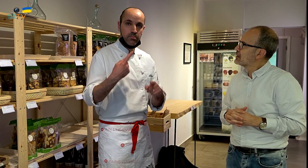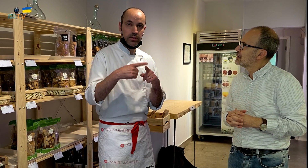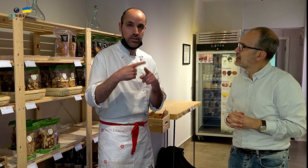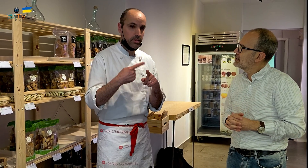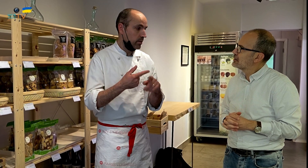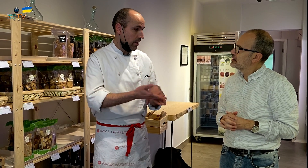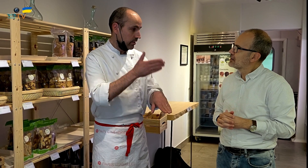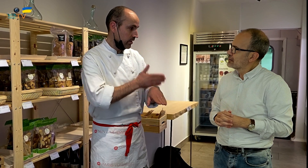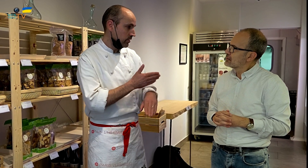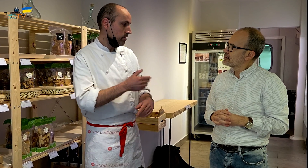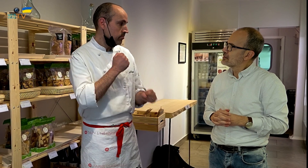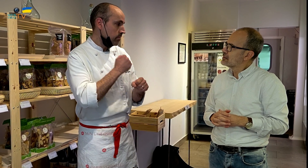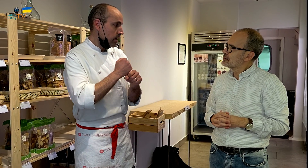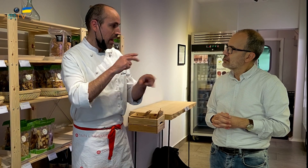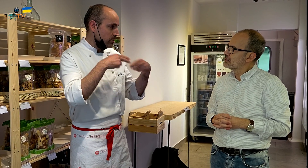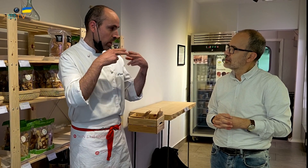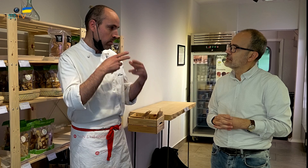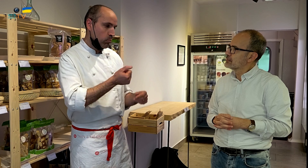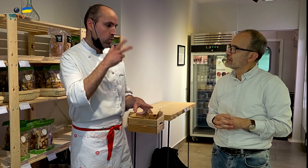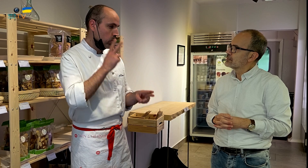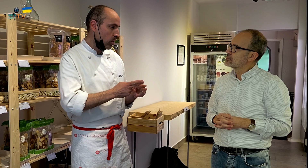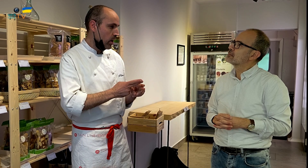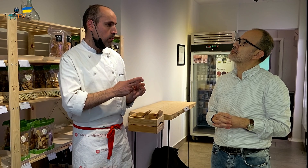Porque el trabajo que desarrollaba con anterioridad en un restaurante resultaba muy duro,